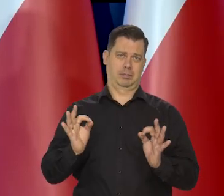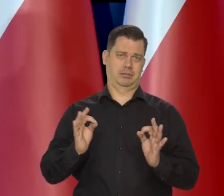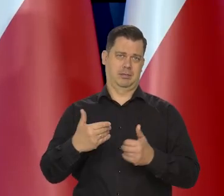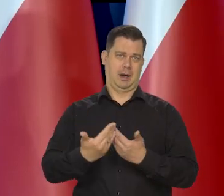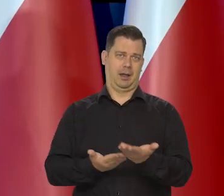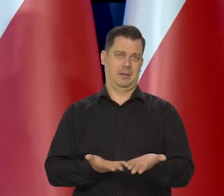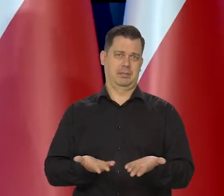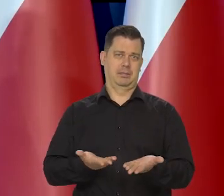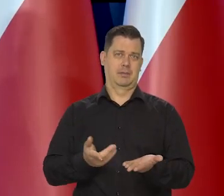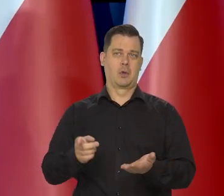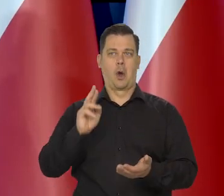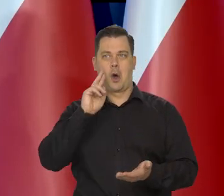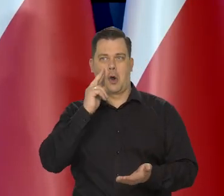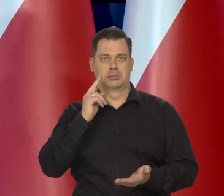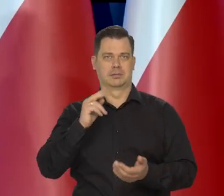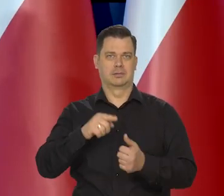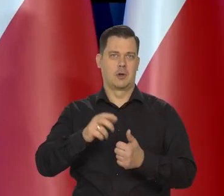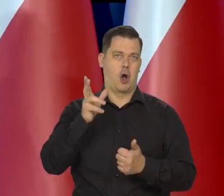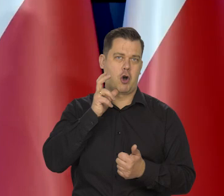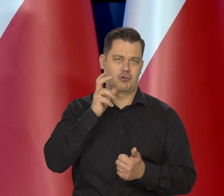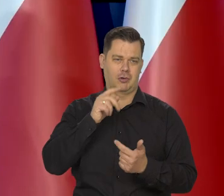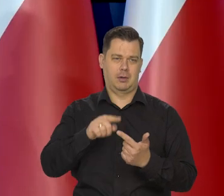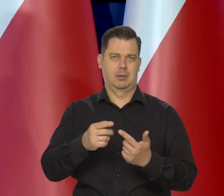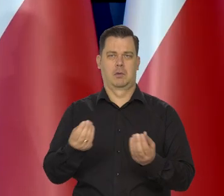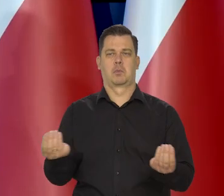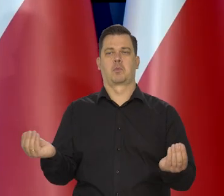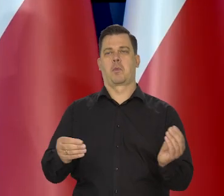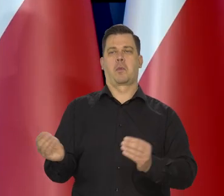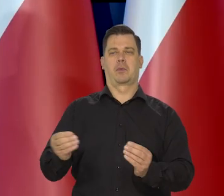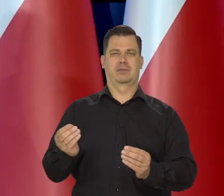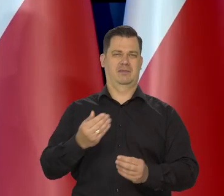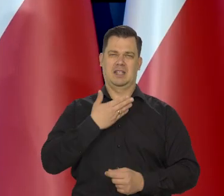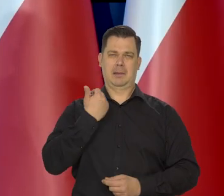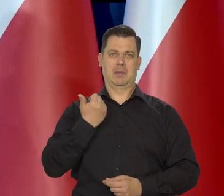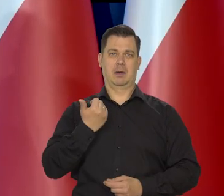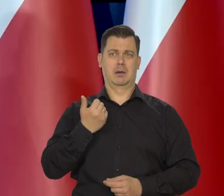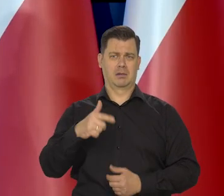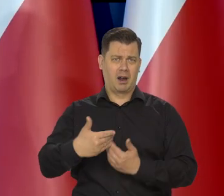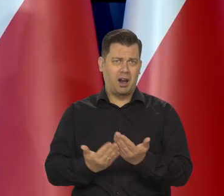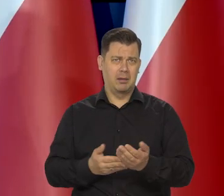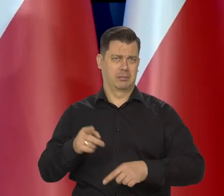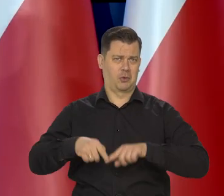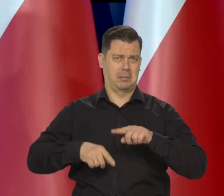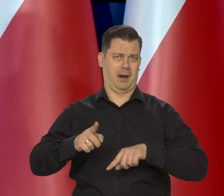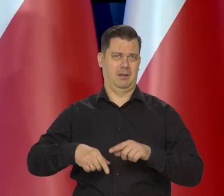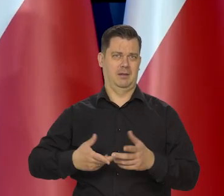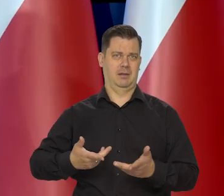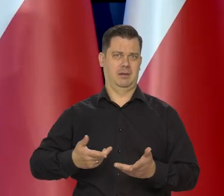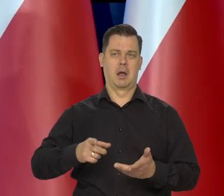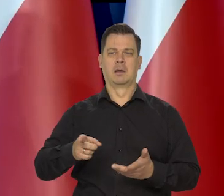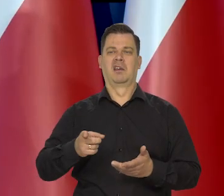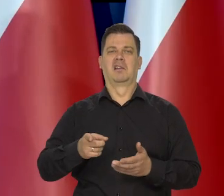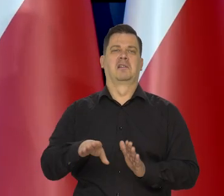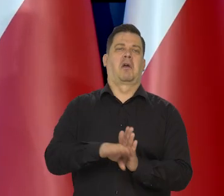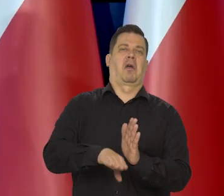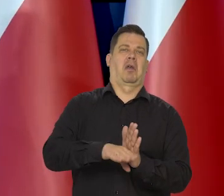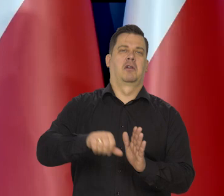Jest normalny chleb, no nie ma tam rodzynek, orzechów czegoś tam no ale to jest chleb. No to nie jest jakiś pod chleb,